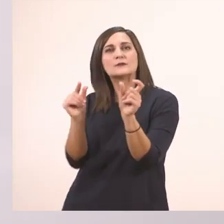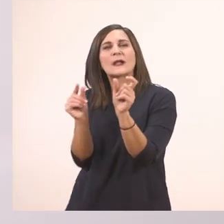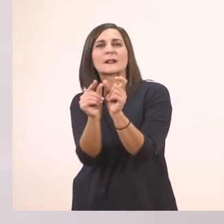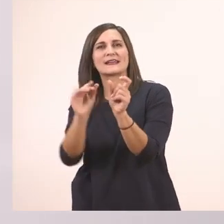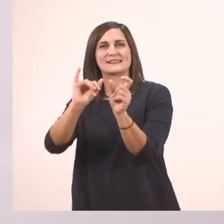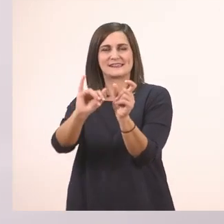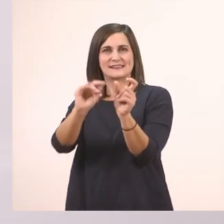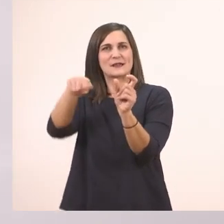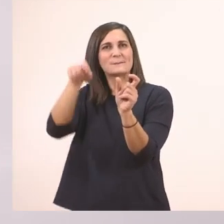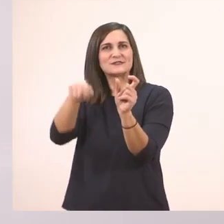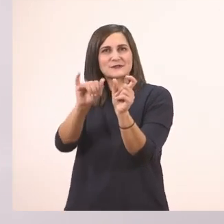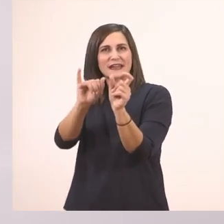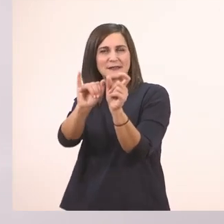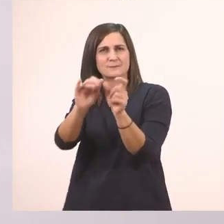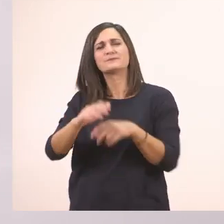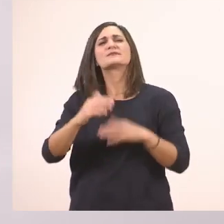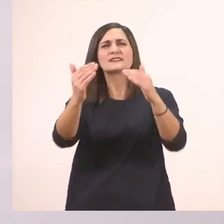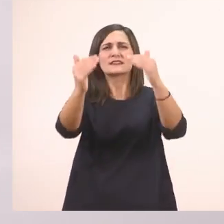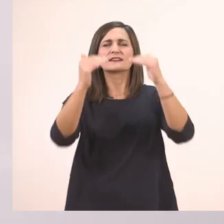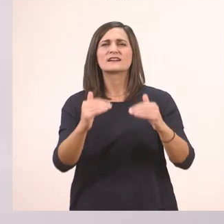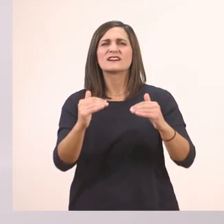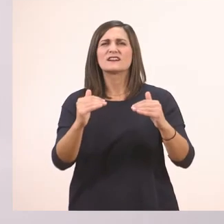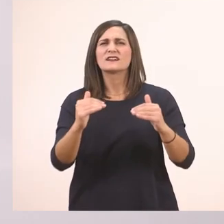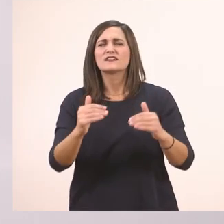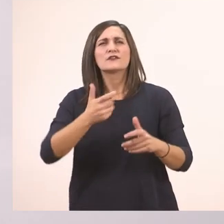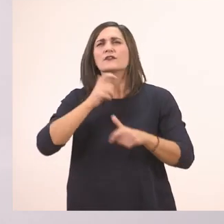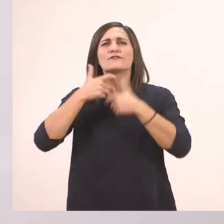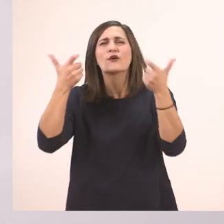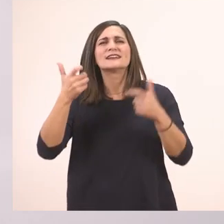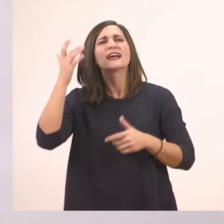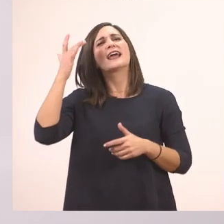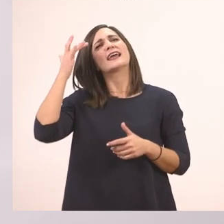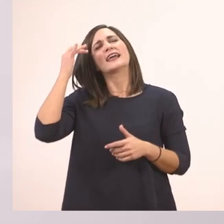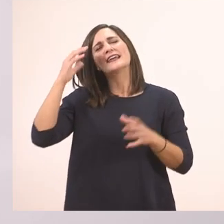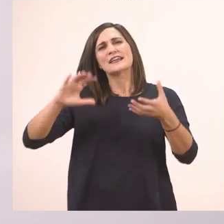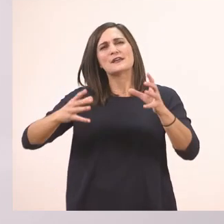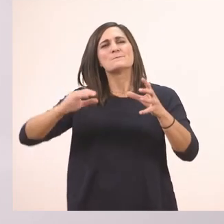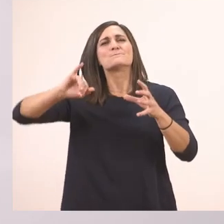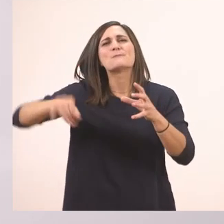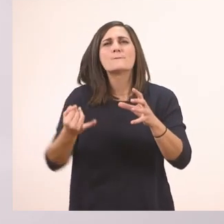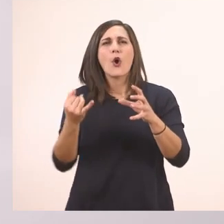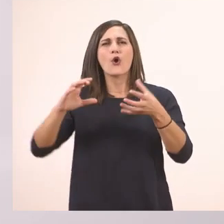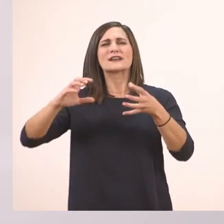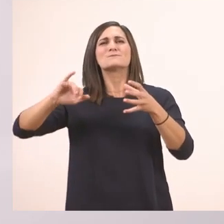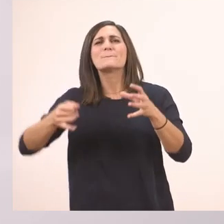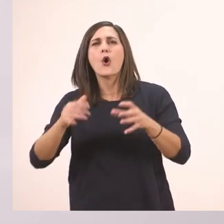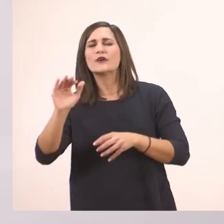Μετά άλλο; Τι φώναζε; "Πεπόνι, πεπόνι", το θυμάστε; Το πεπόνι.